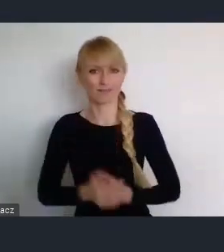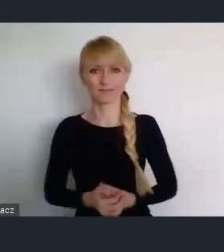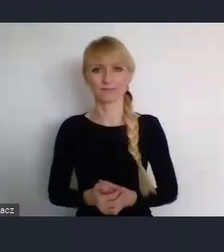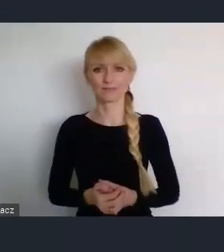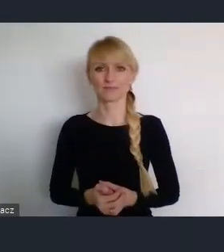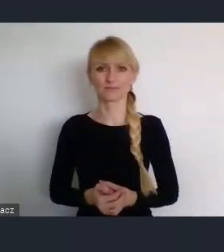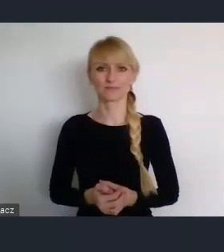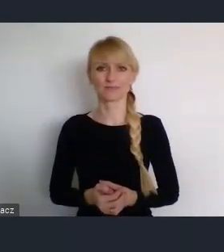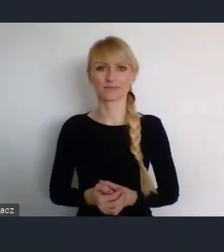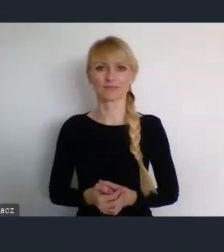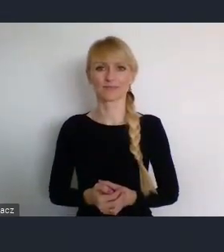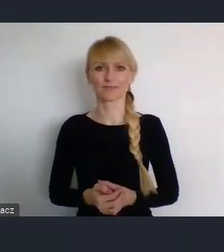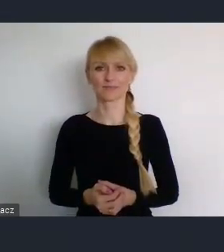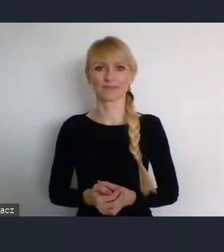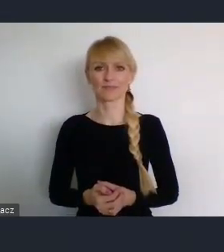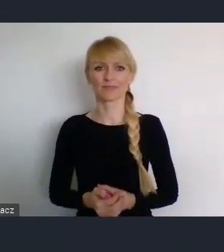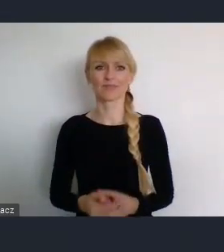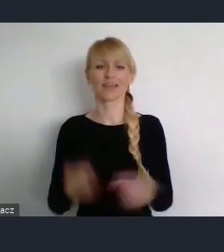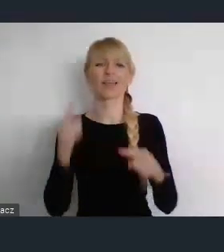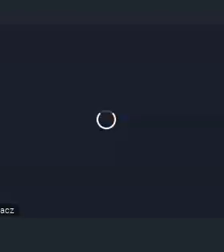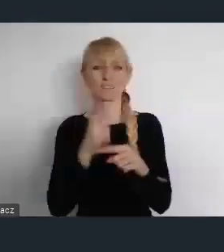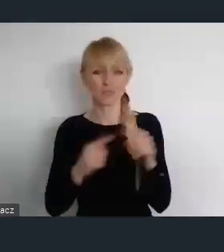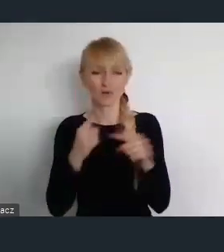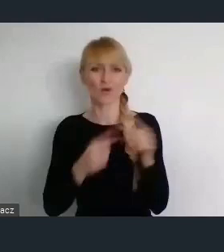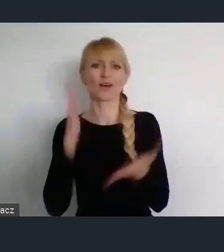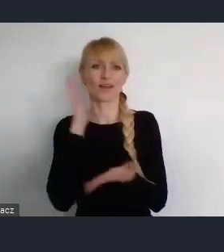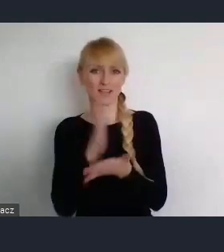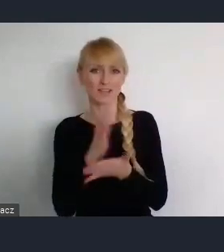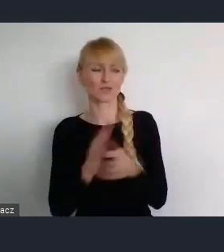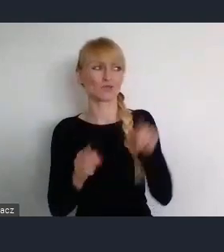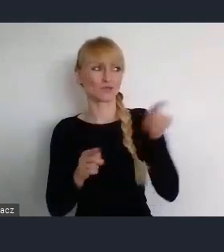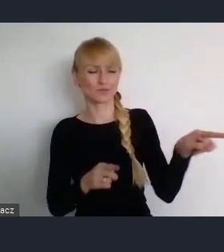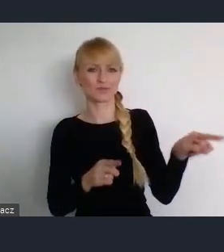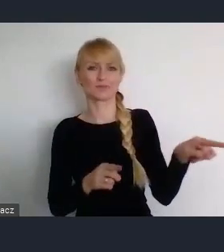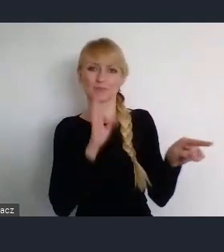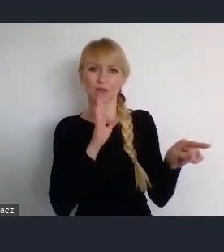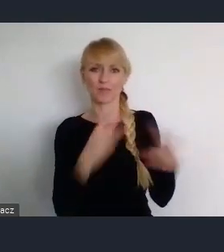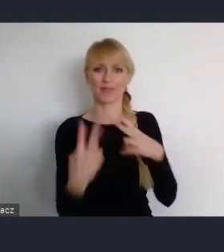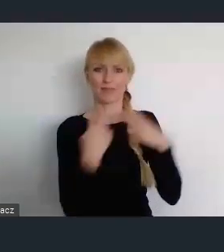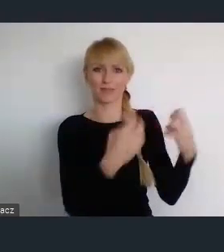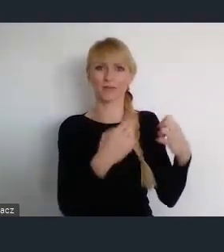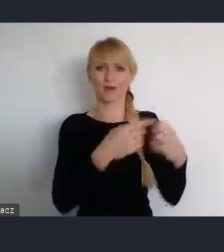Trochę nam Pani wprawdzie odebrała treści o których my też chcieliśmy mówić. Ale to bardzo dobrze, że tak się stało.